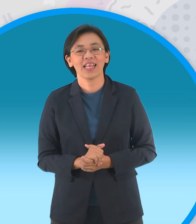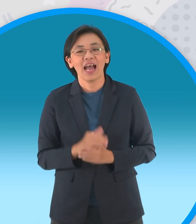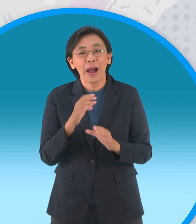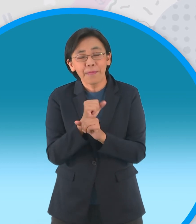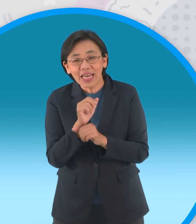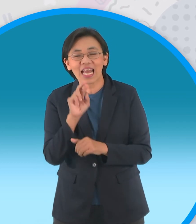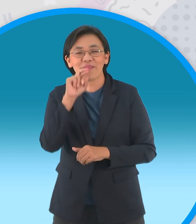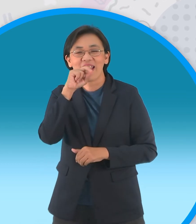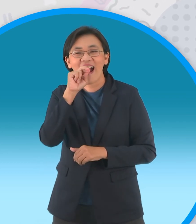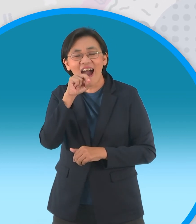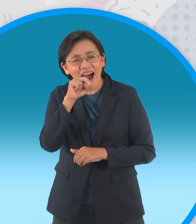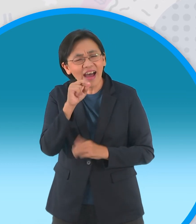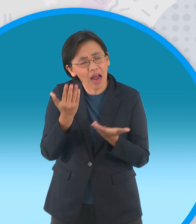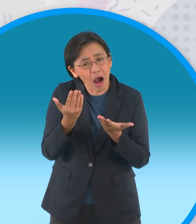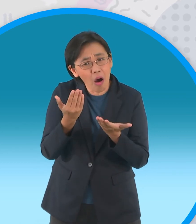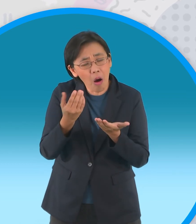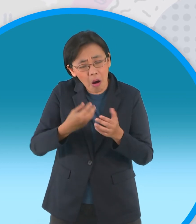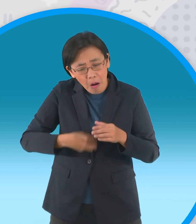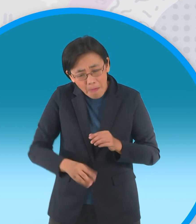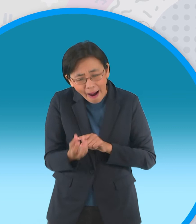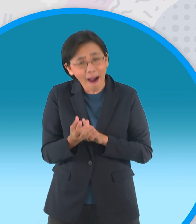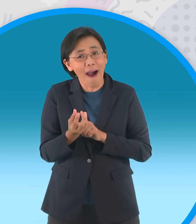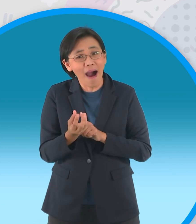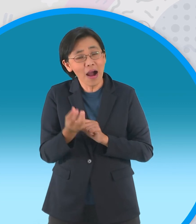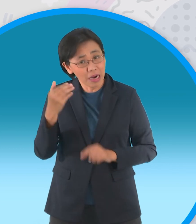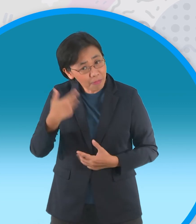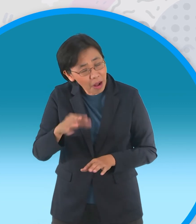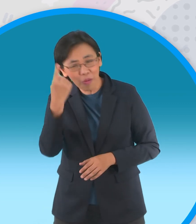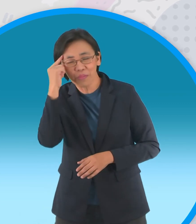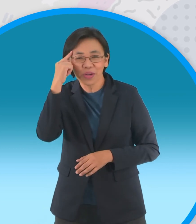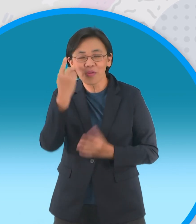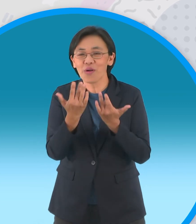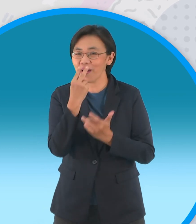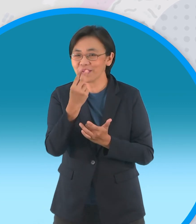เขาจะมาสอนปั้นดินน้ำมันให้กลายเป็นห่าน แต่ว่าจะออกลูกเป็นไข่หรือเปล่าต้องมาดูกัน